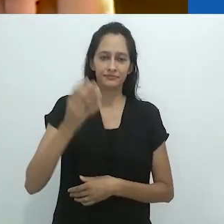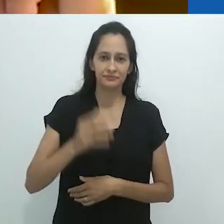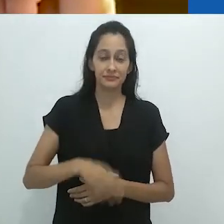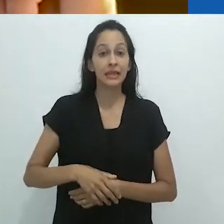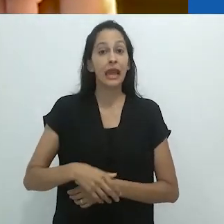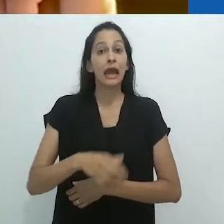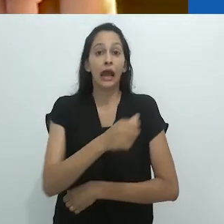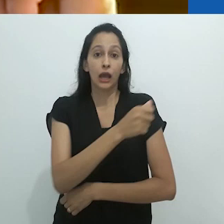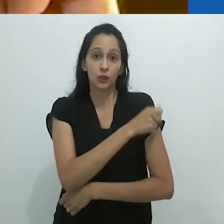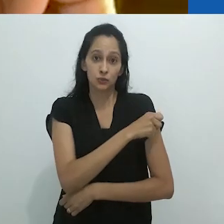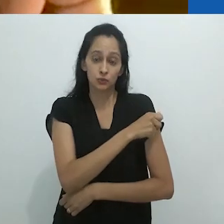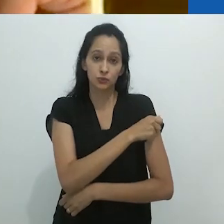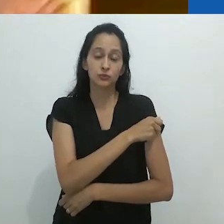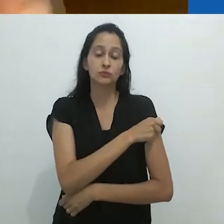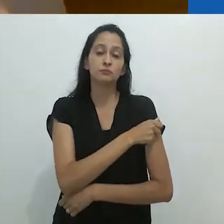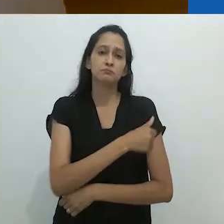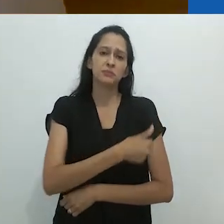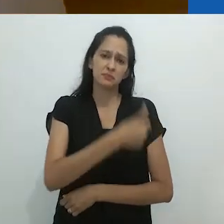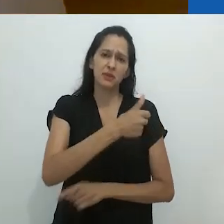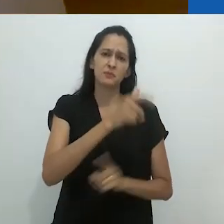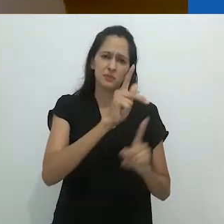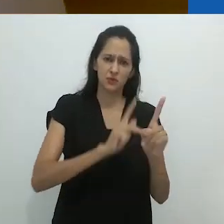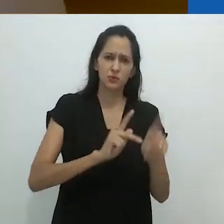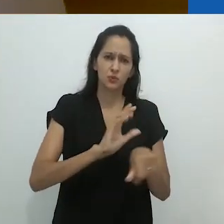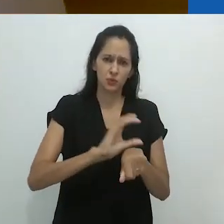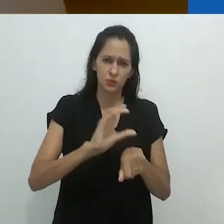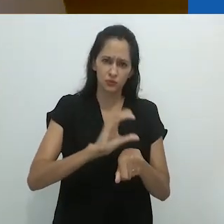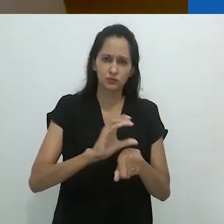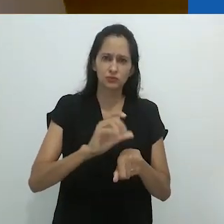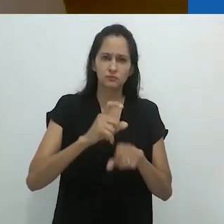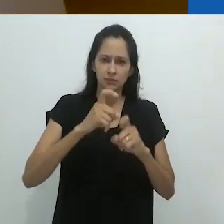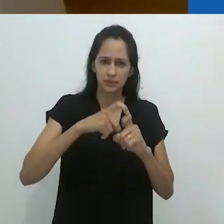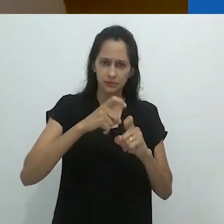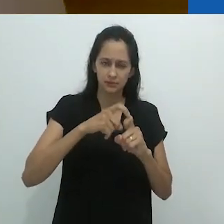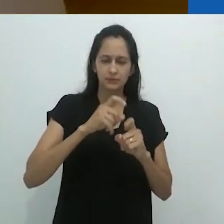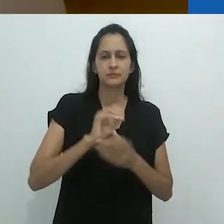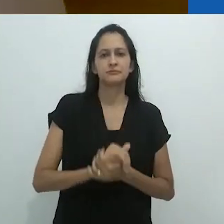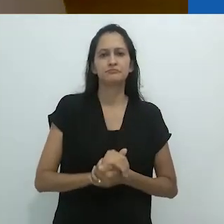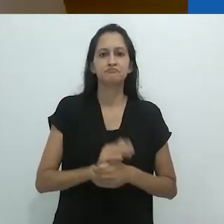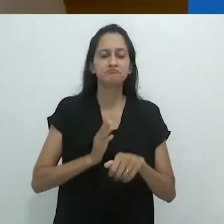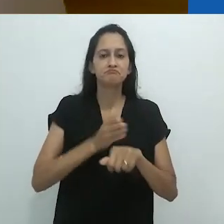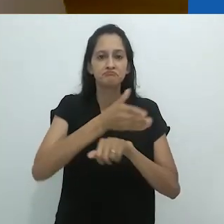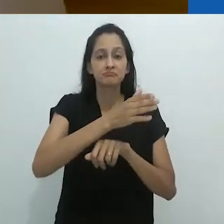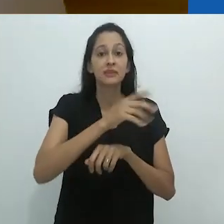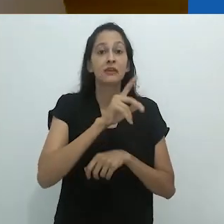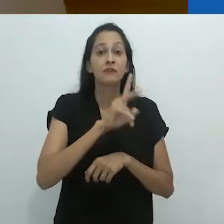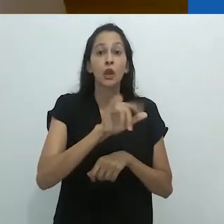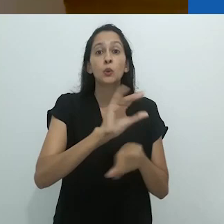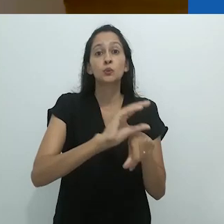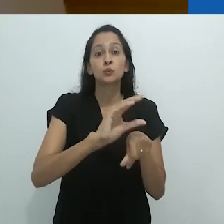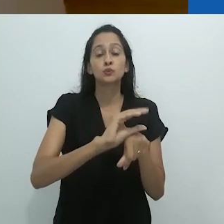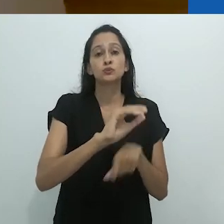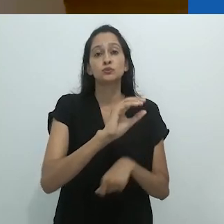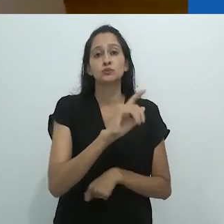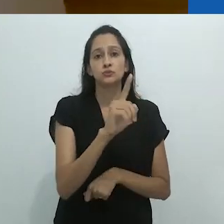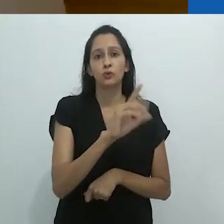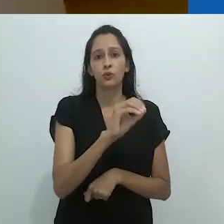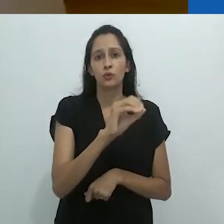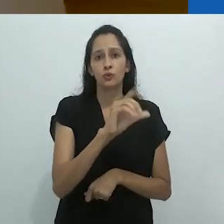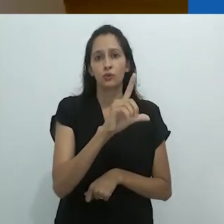como aluno de primeiro ano de Medicina, ele vai para um curso de zoologia